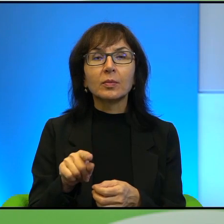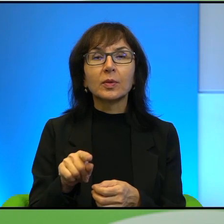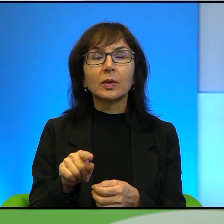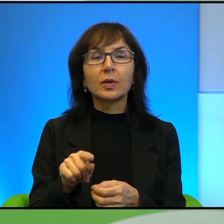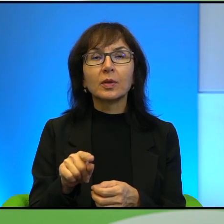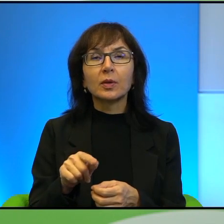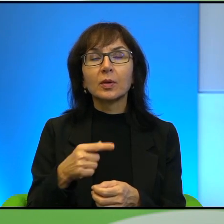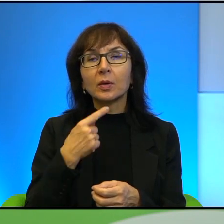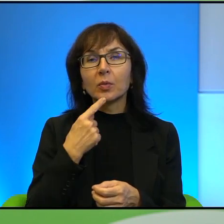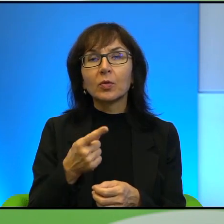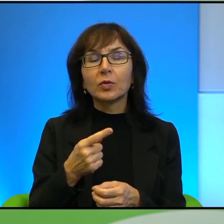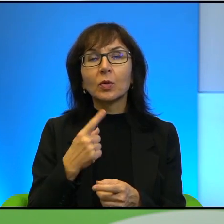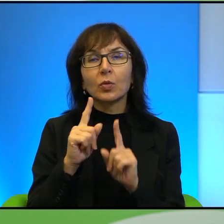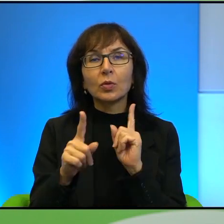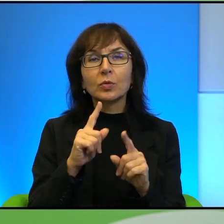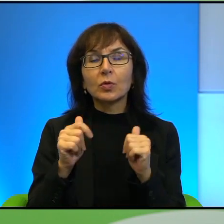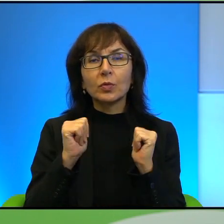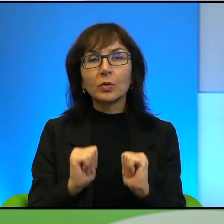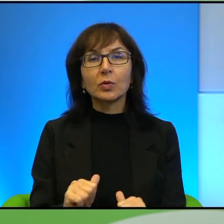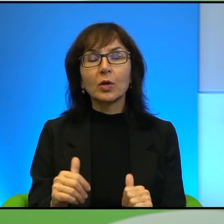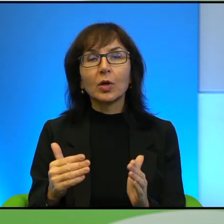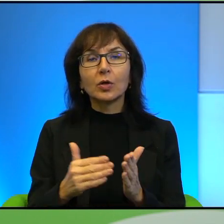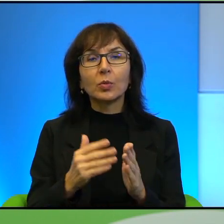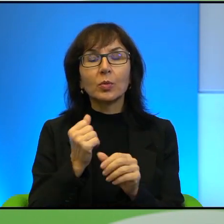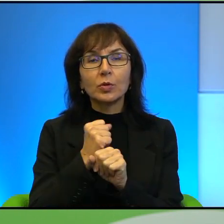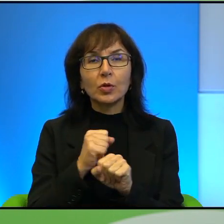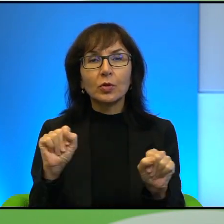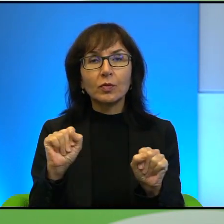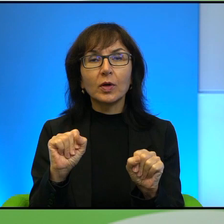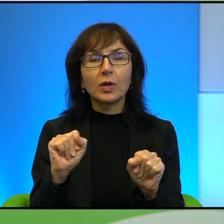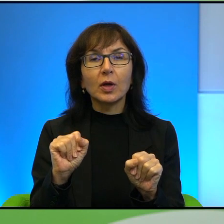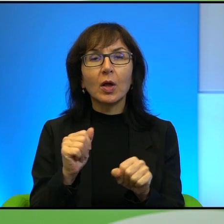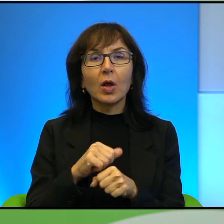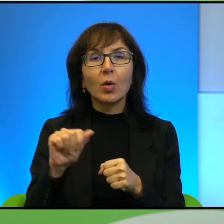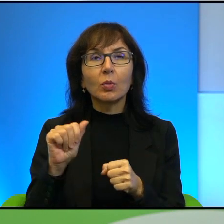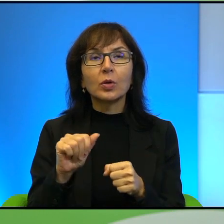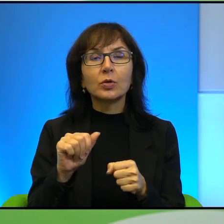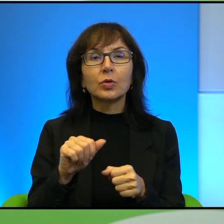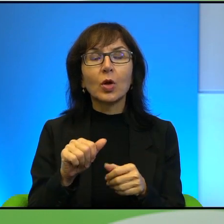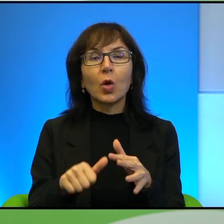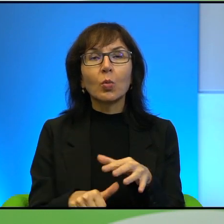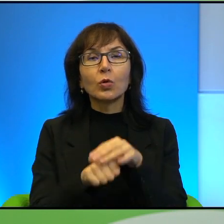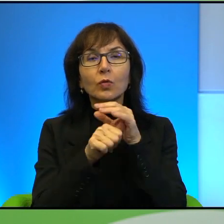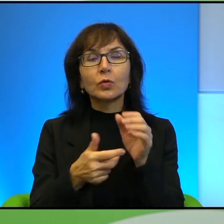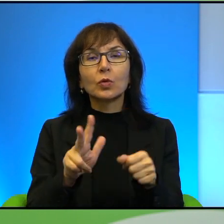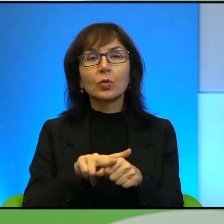o tych rozmowach pokojowych, trzeba też mieć odwagę, być takim jakby przywódcą, który ma wielką odwagę.